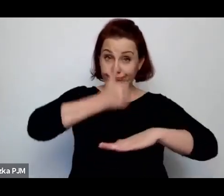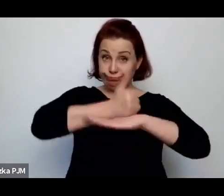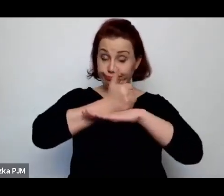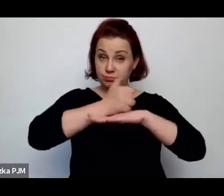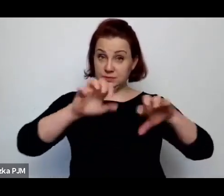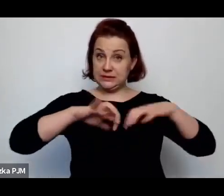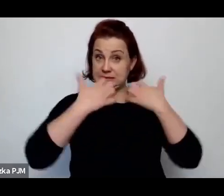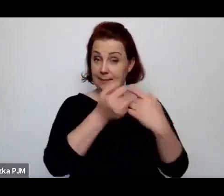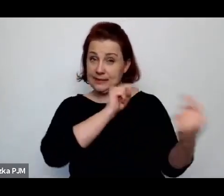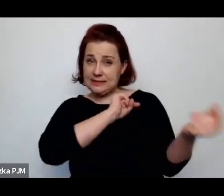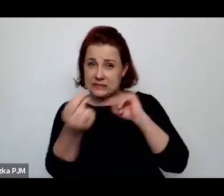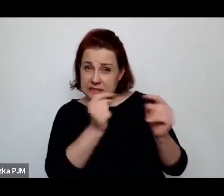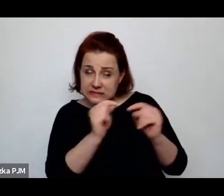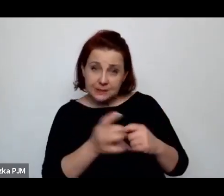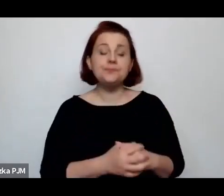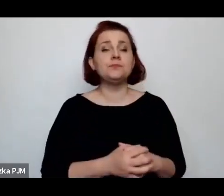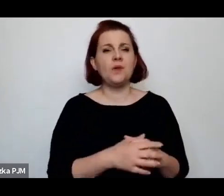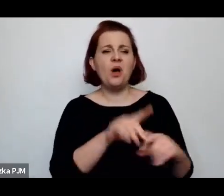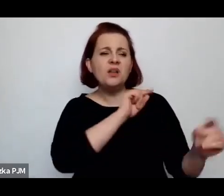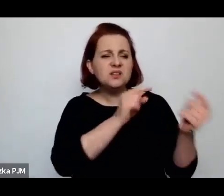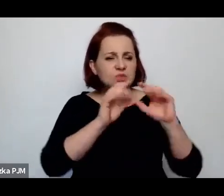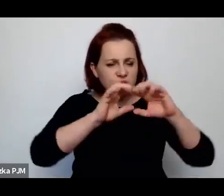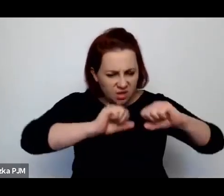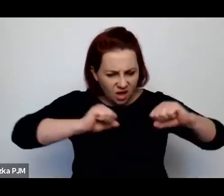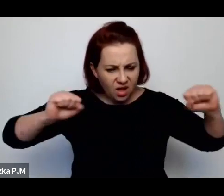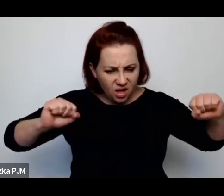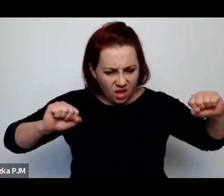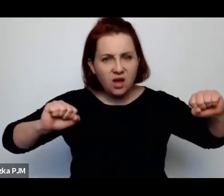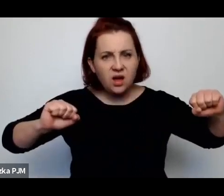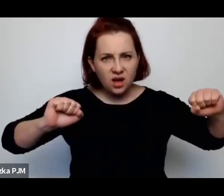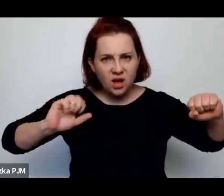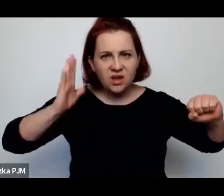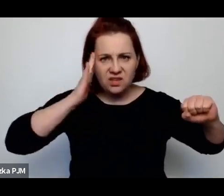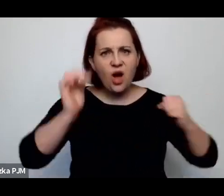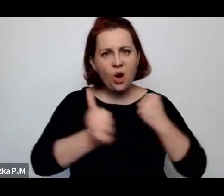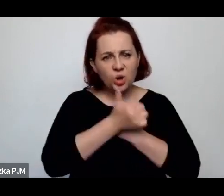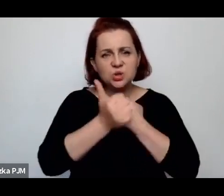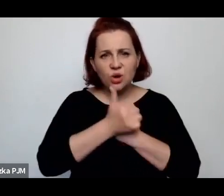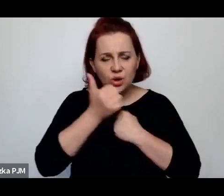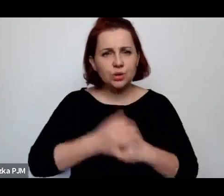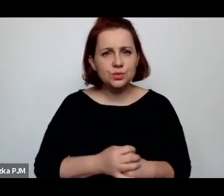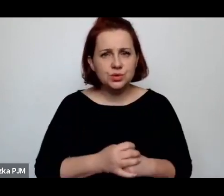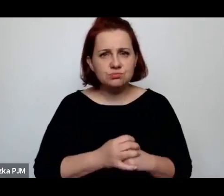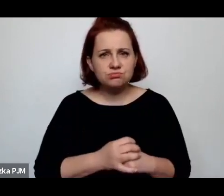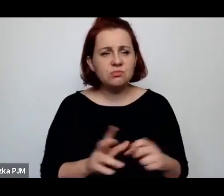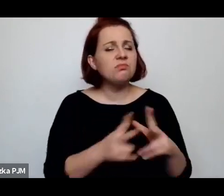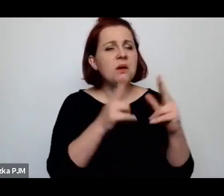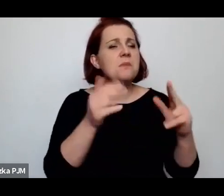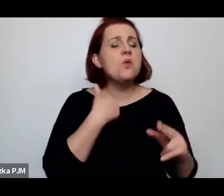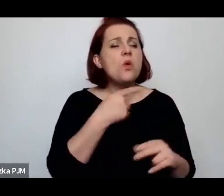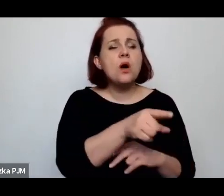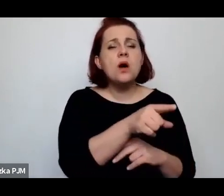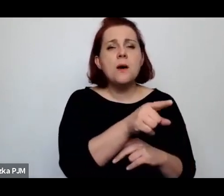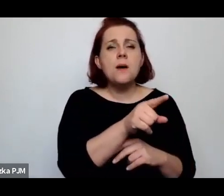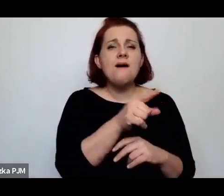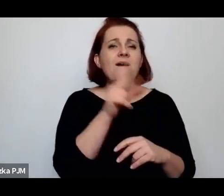ta dyskusja wyraźnie pokazuje o co chodziło, bo oczywiście w czasie mów sejmowych się równocześnie